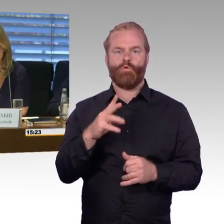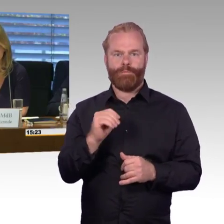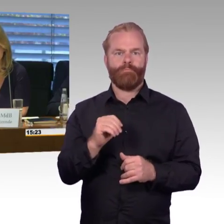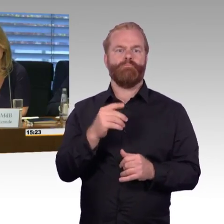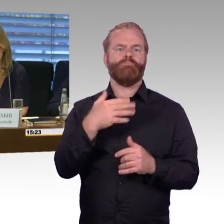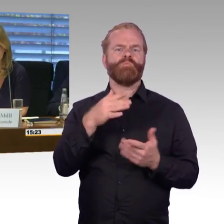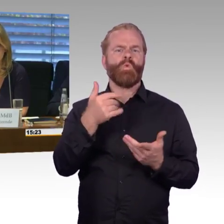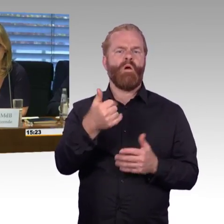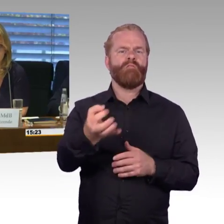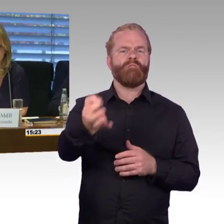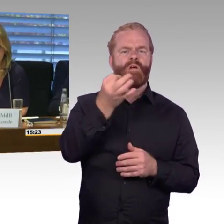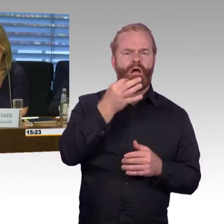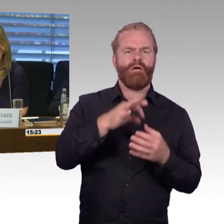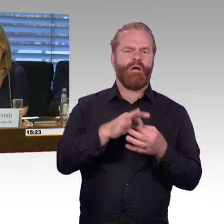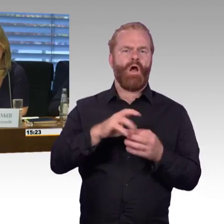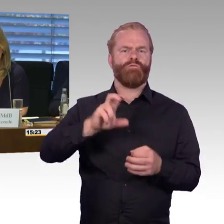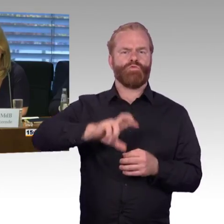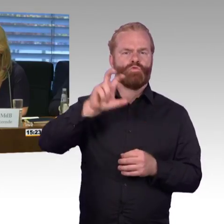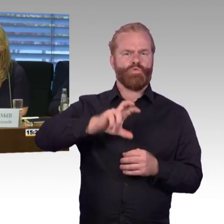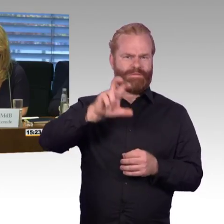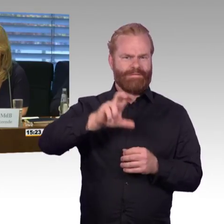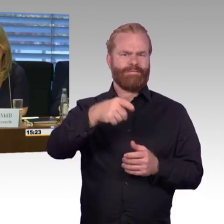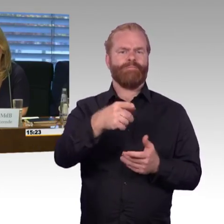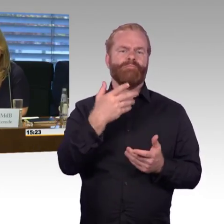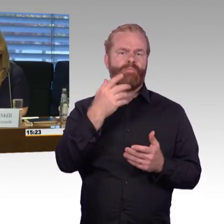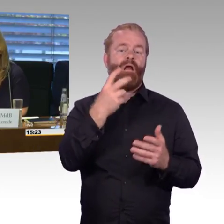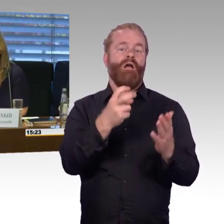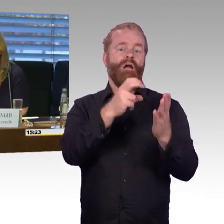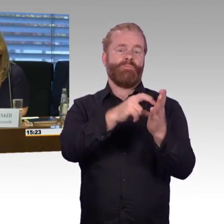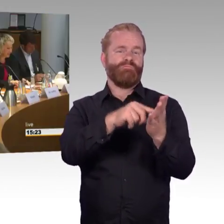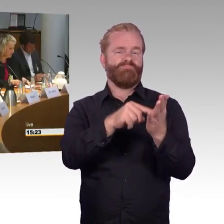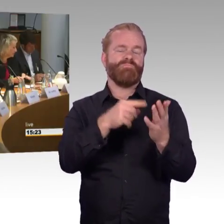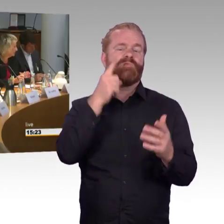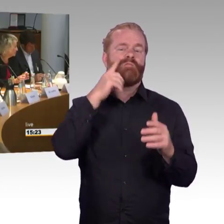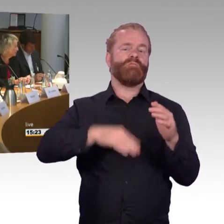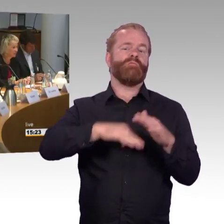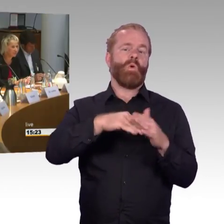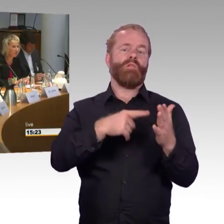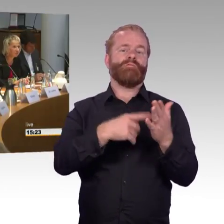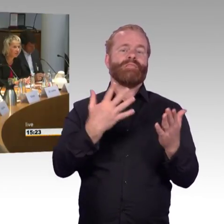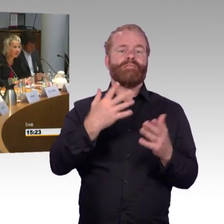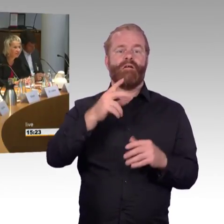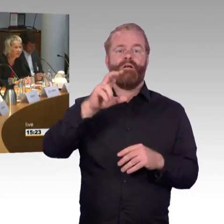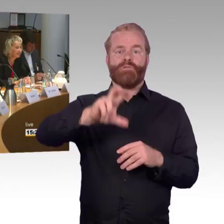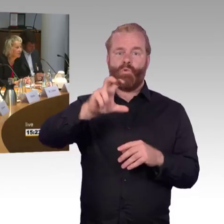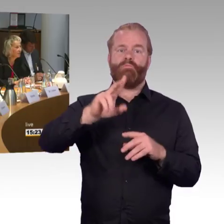Ist das so wie bei den Verspätungen oder wie kommen Sie auf die 97 % (Rednerwechsel) Da bin ich auch überfragt,